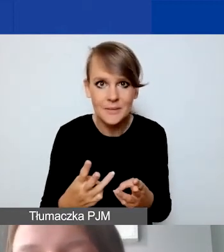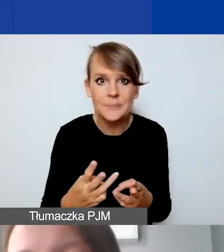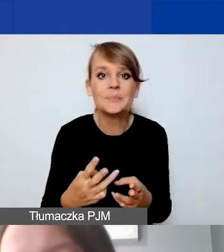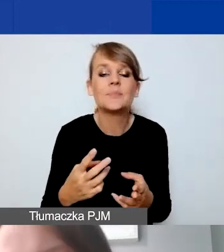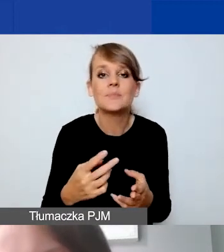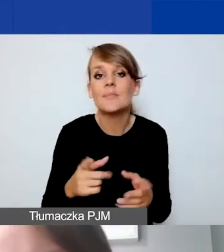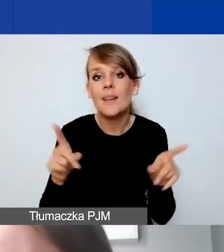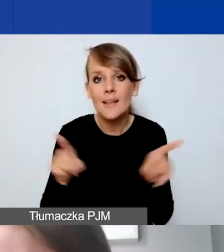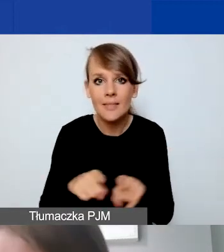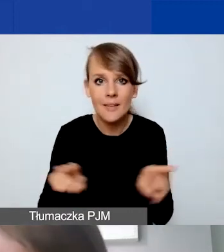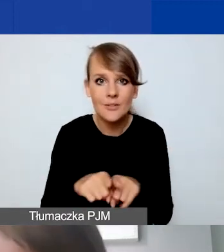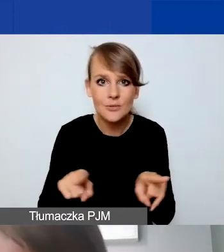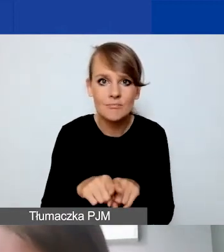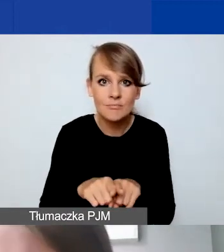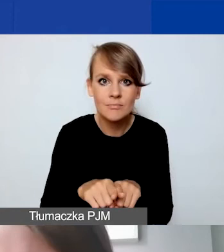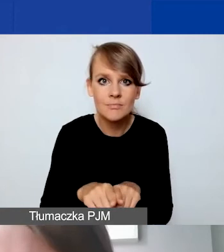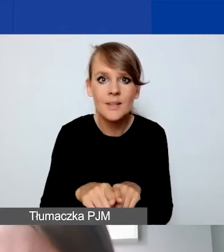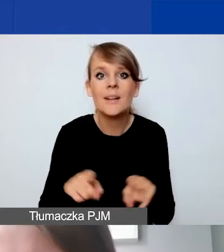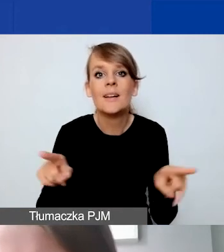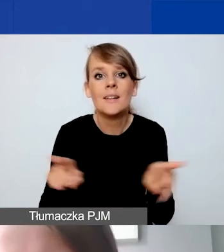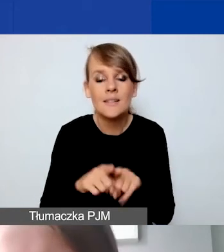ale także z tego względu proszę nad tym popracować.